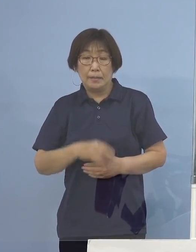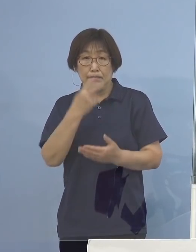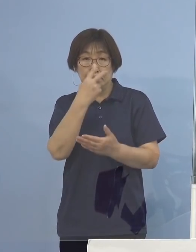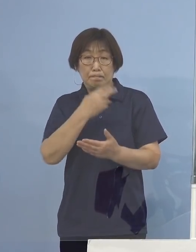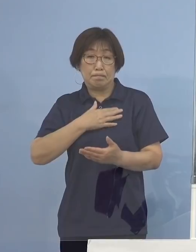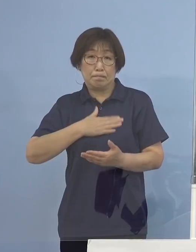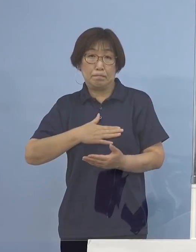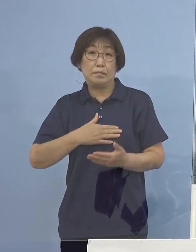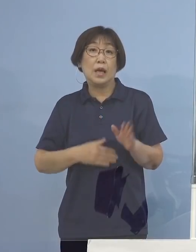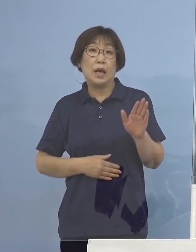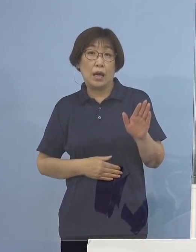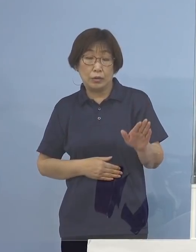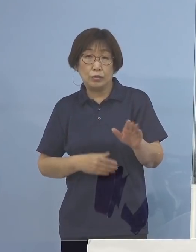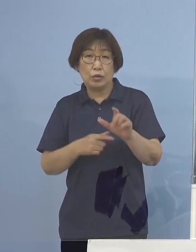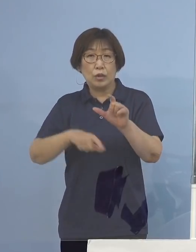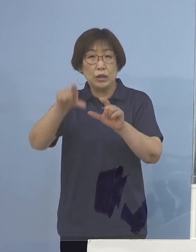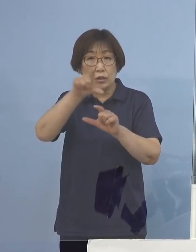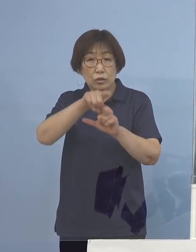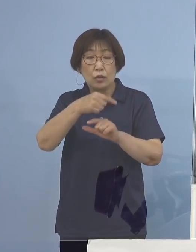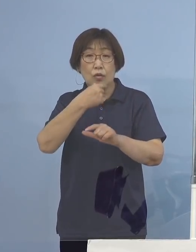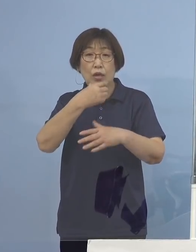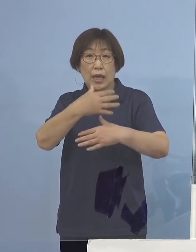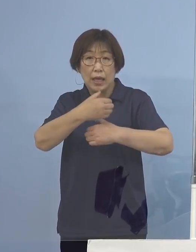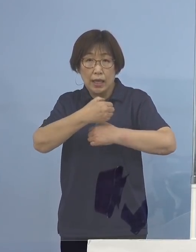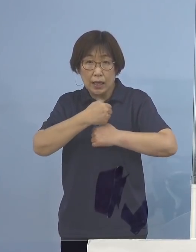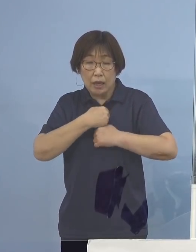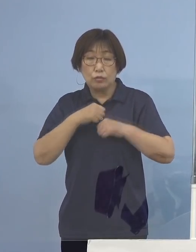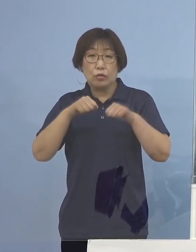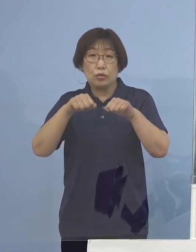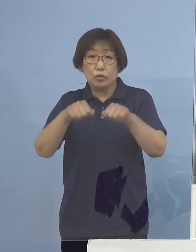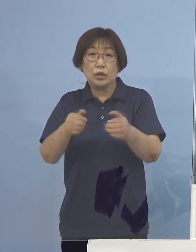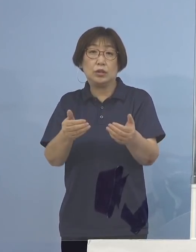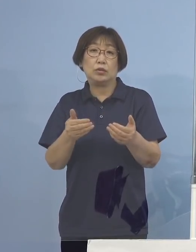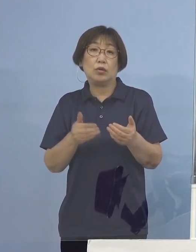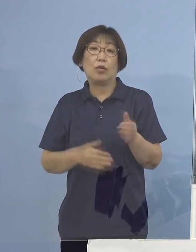より一層の警戒を行う必要があります